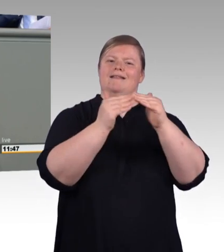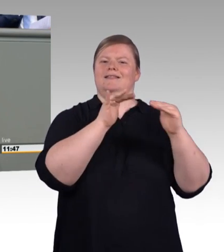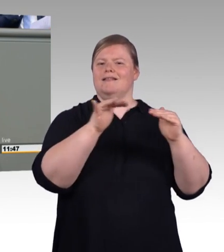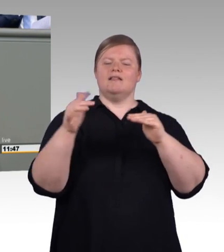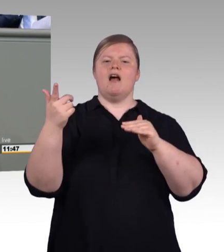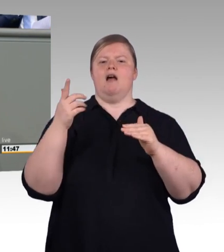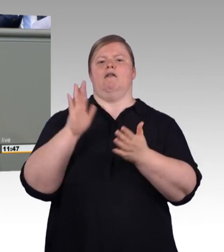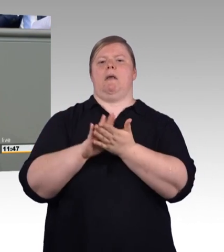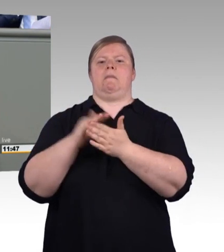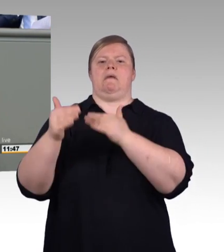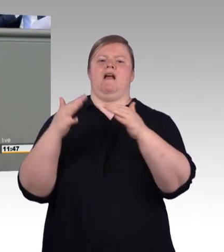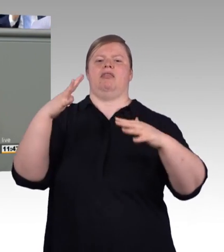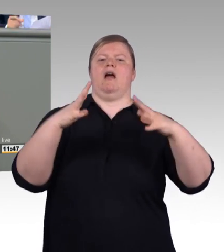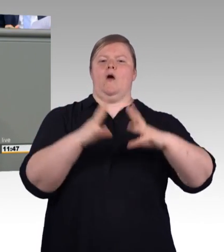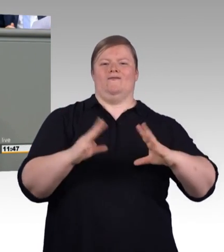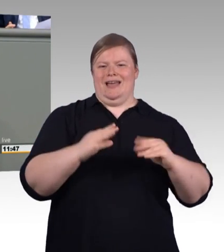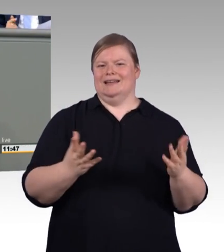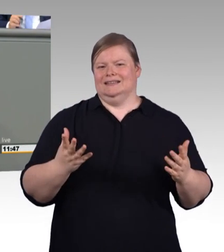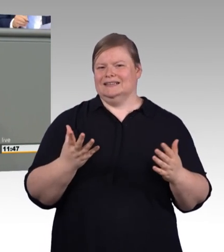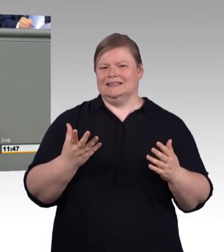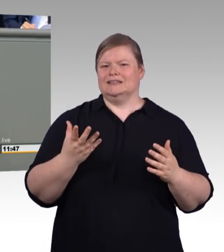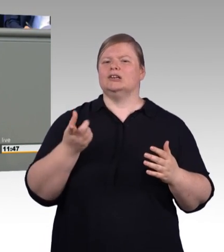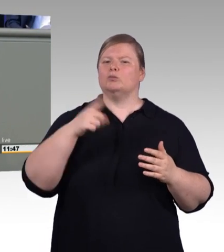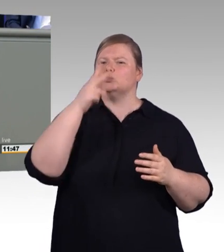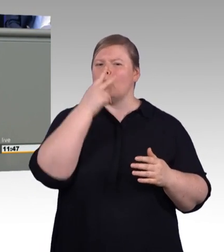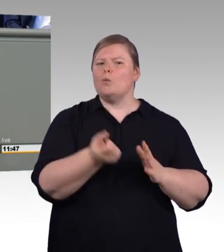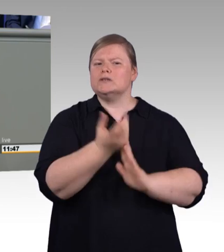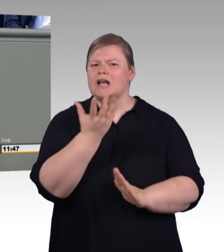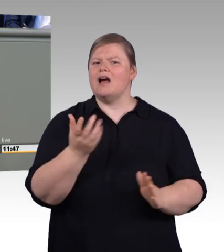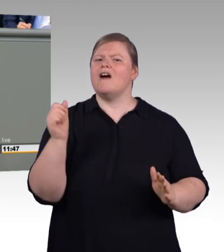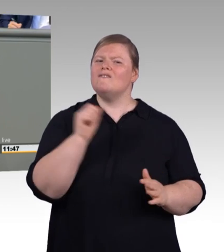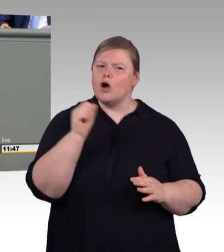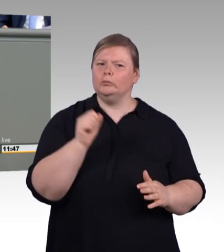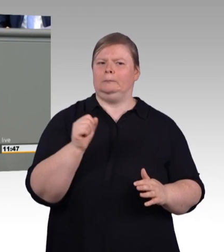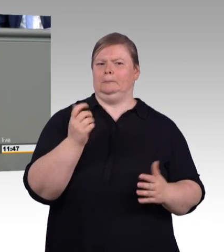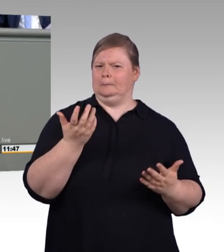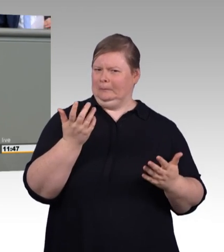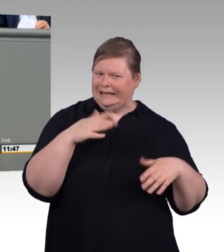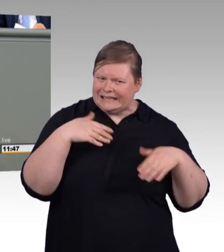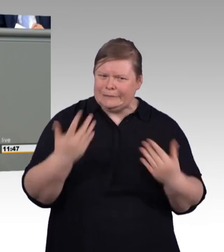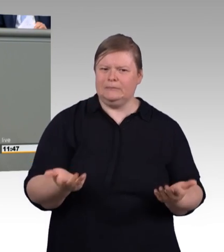Antwort steckt natürlich auch schon bereits in diesem Hinweis, nämlich dass es ehrenamtlich ist.